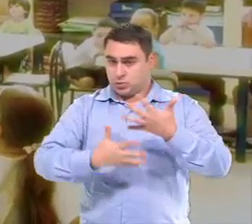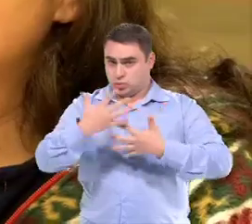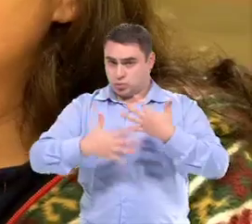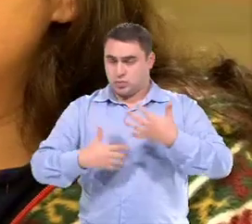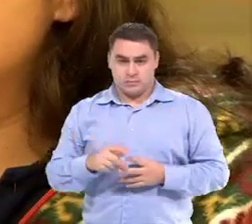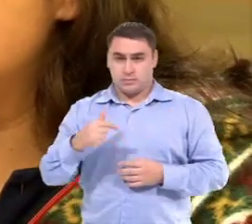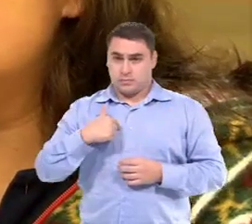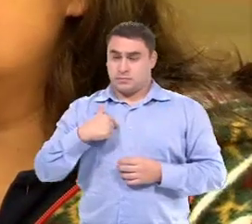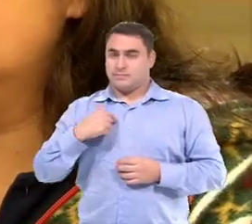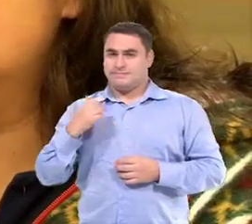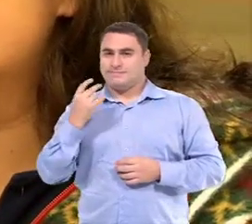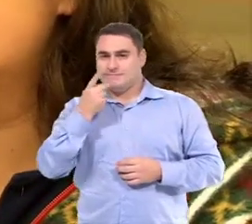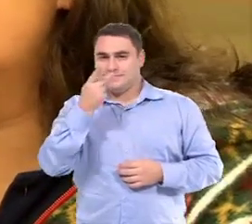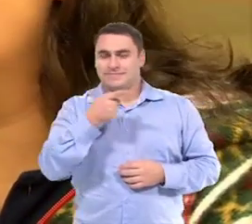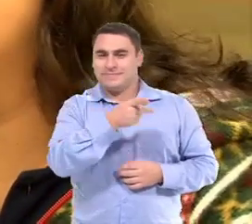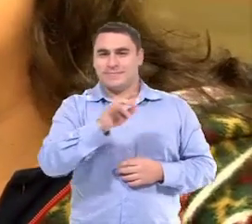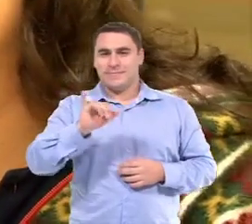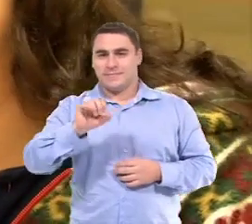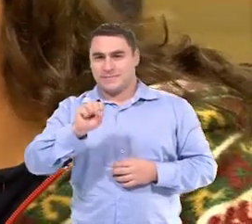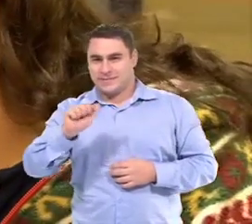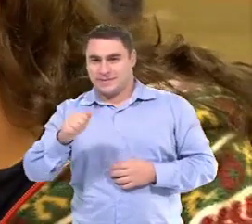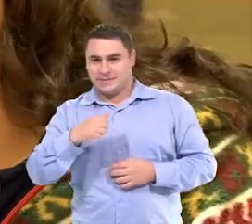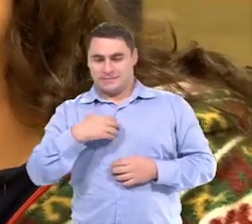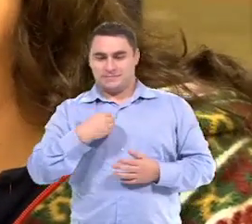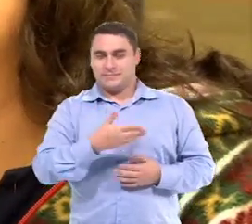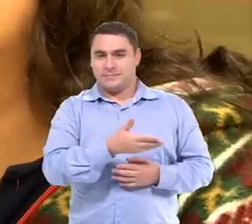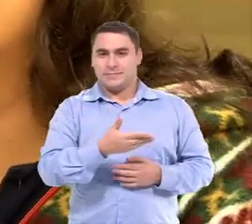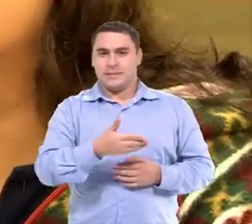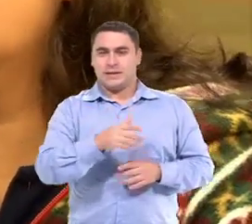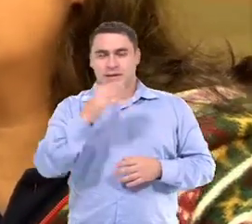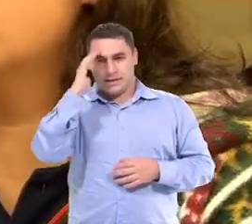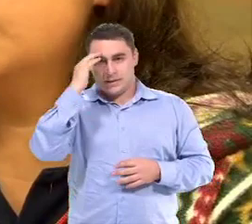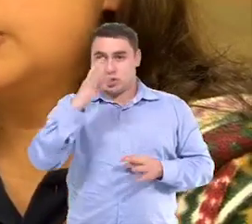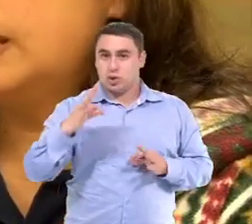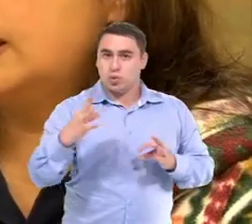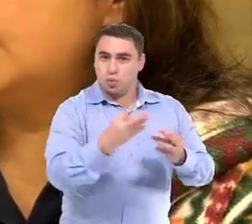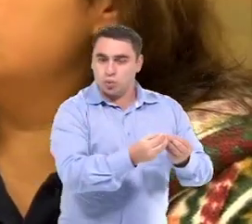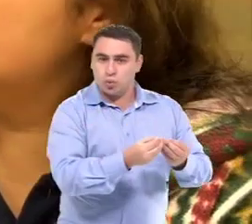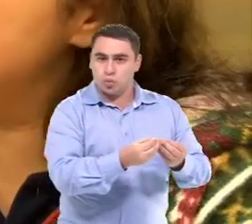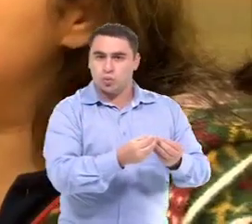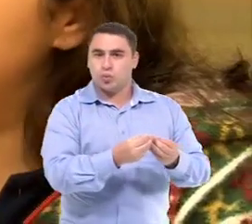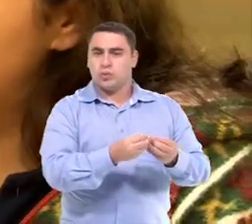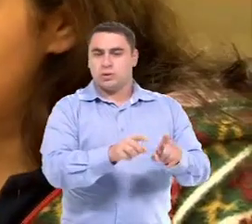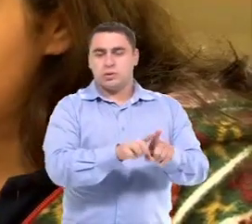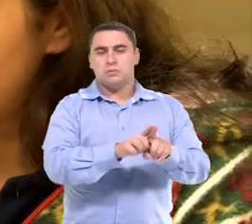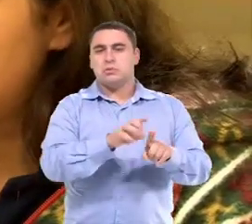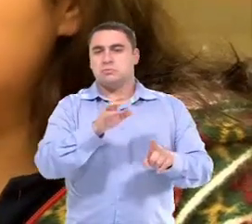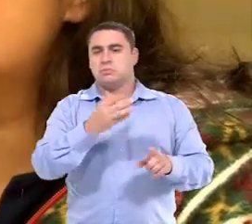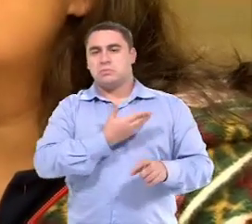Como eu disse, a Isa, ela compreende todas as comandas Então a atividade pra ela é a mesma que a dos colegas